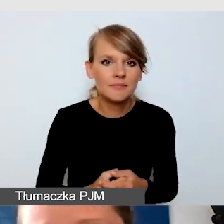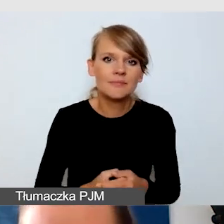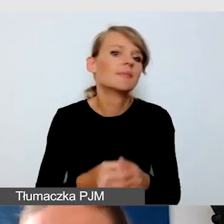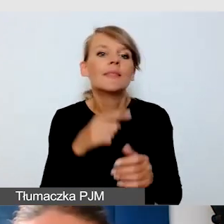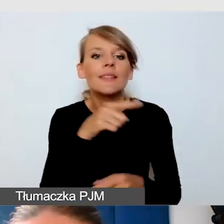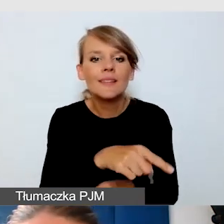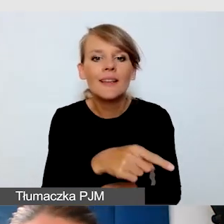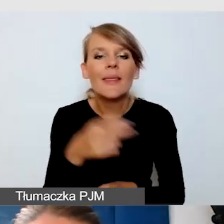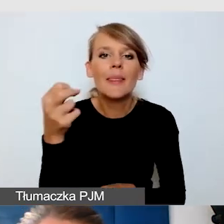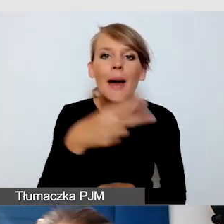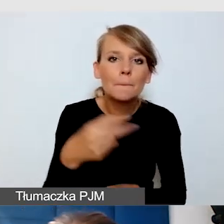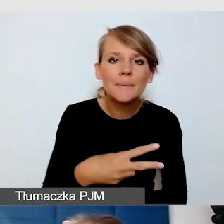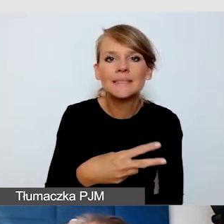są znacznie mniej szyte na miarę.